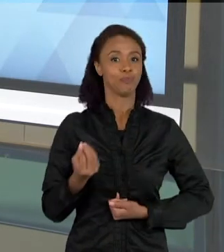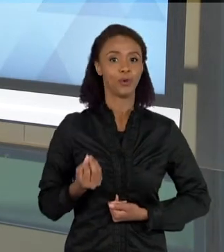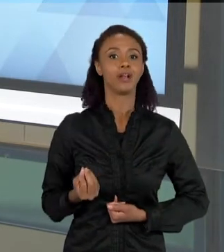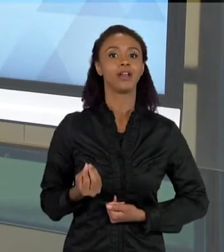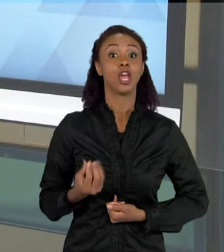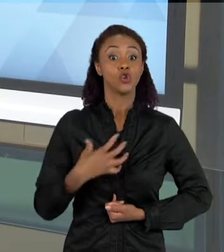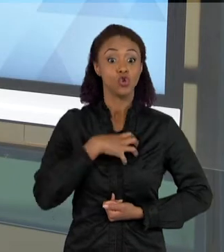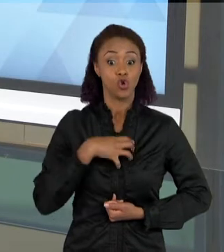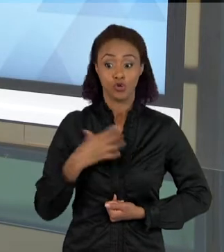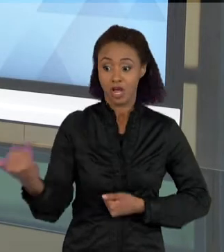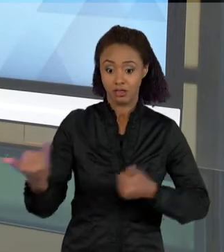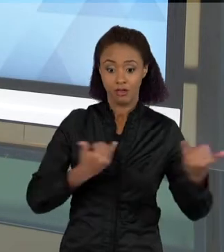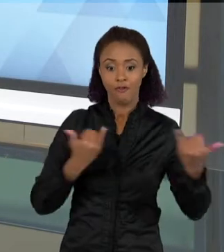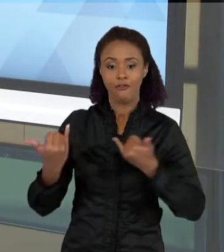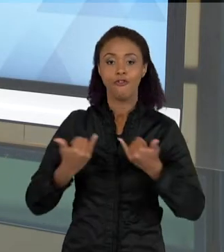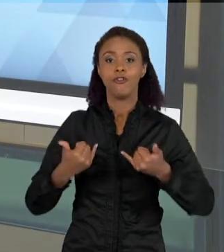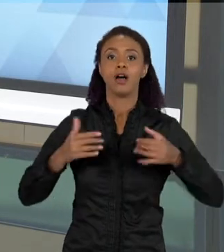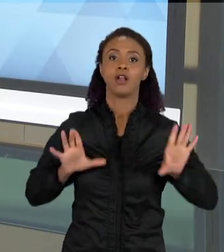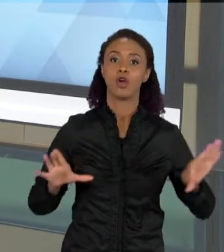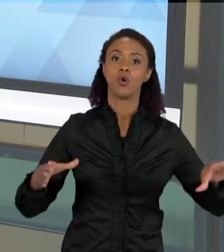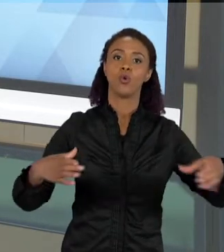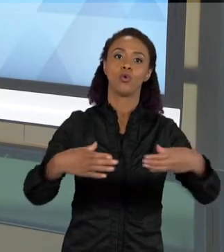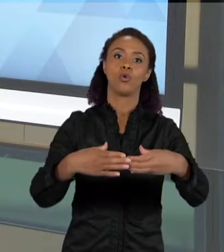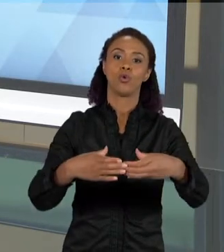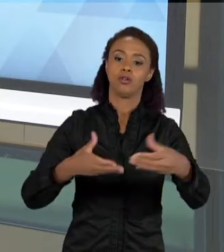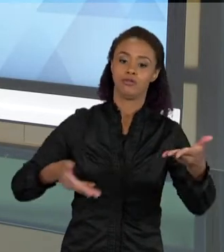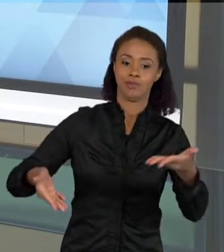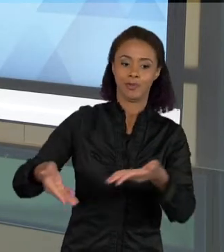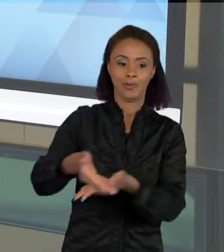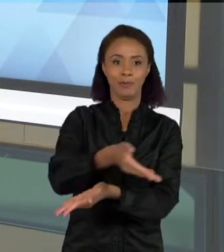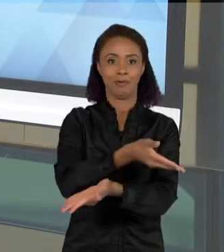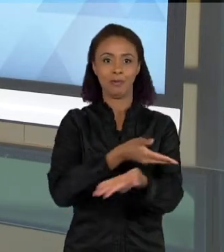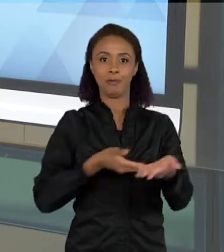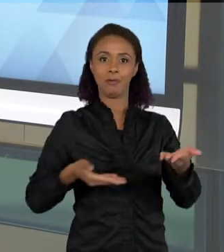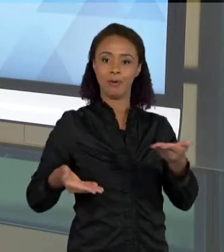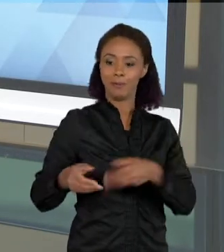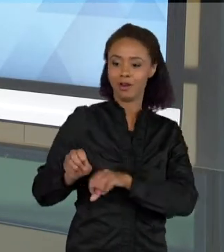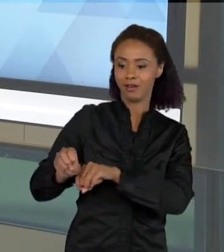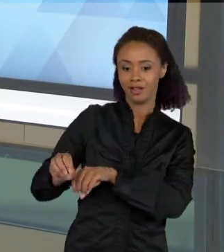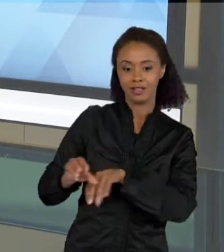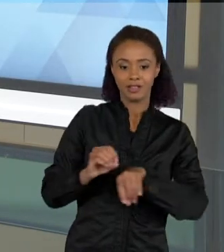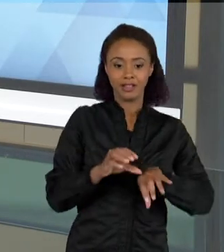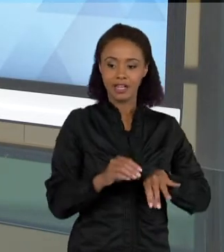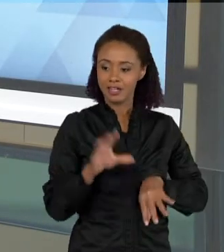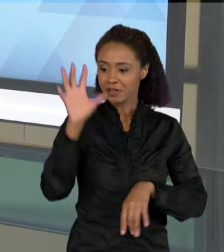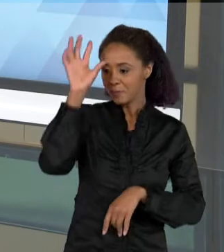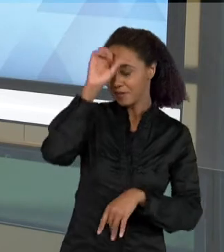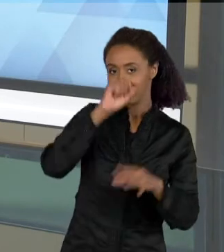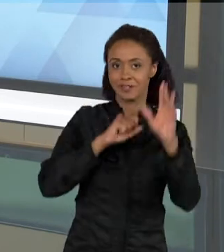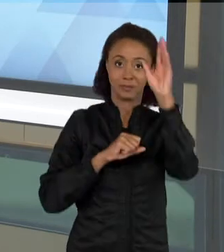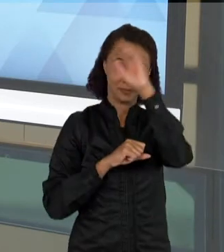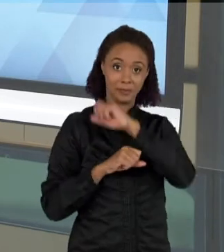COLETIVO COMPREENDE ESSE ASSUNTO. E A ESCRITA, COMO É QUE EU DESENVOLVO